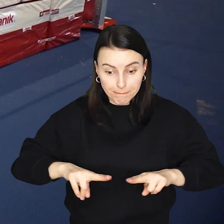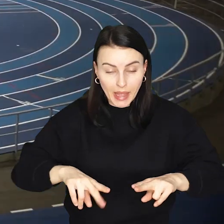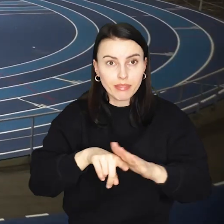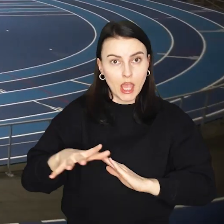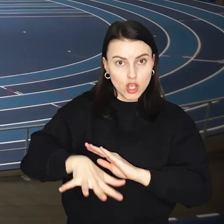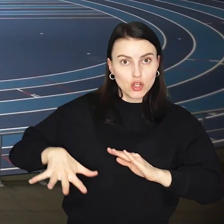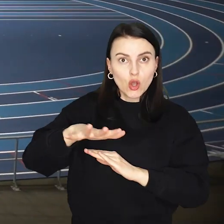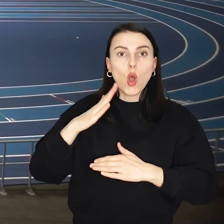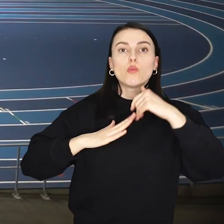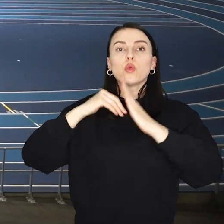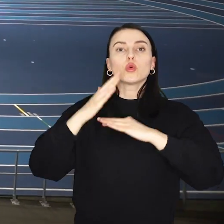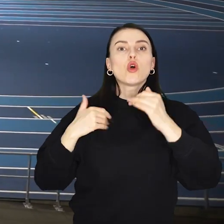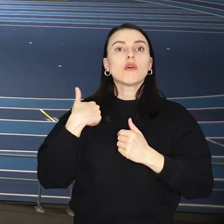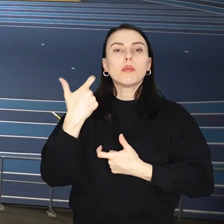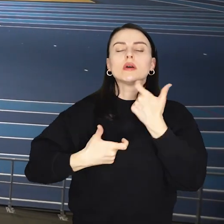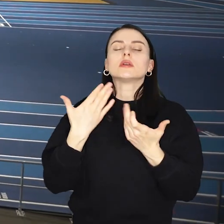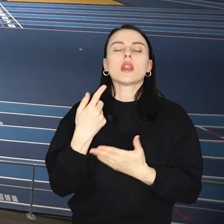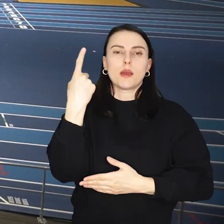Sama budowa nowej hali trwała półtora roku